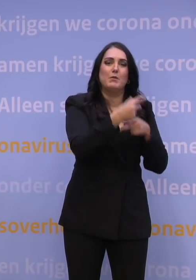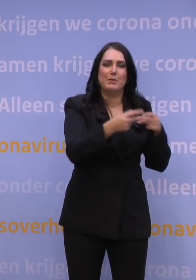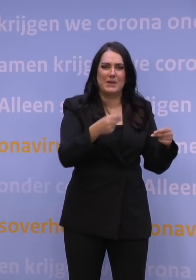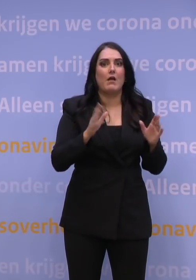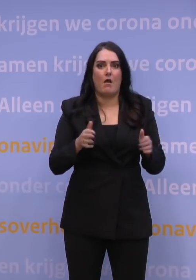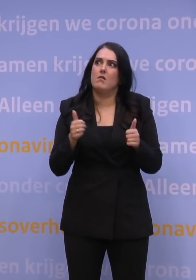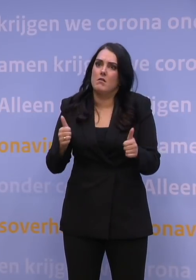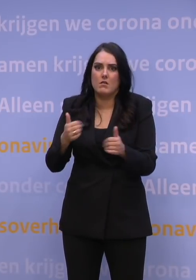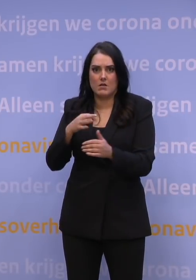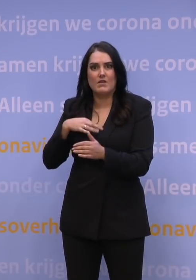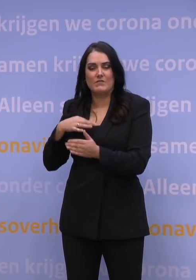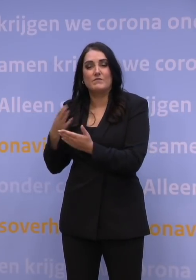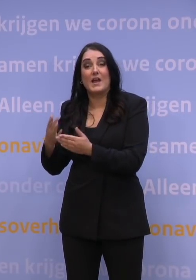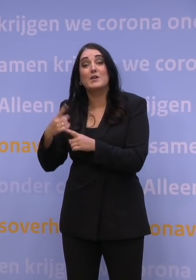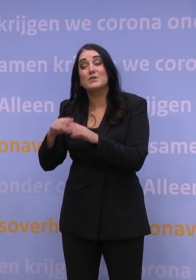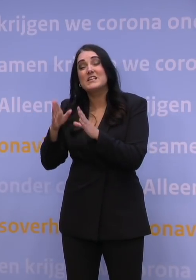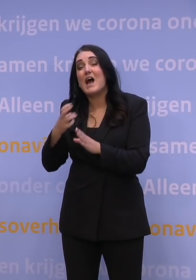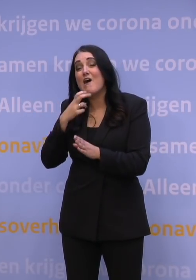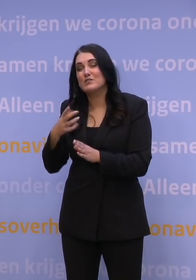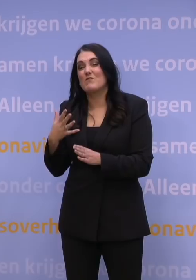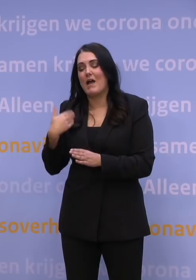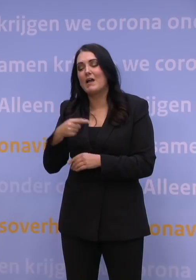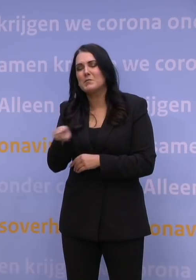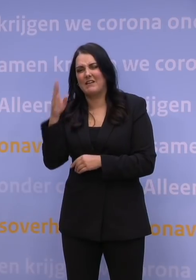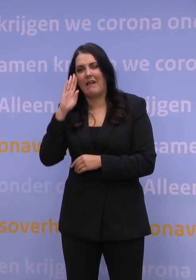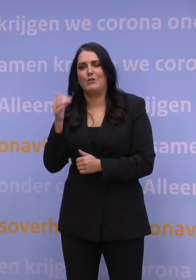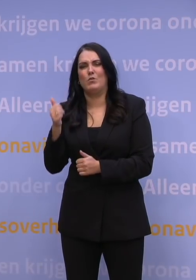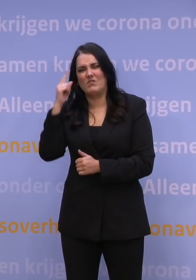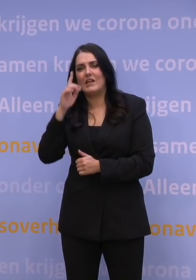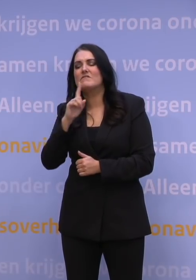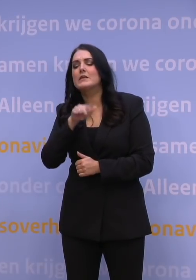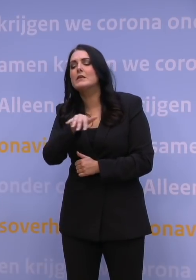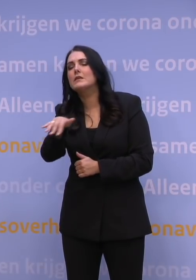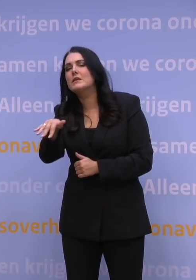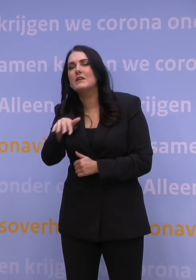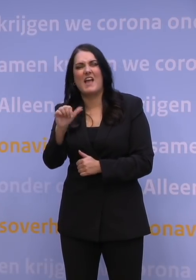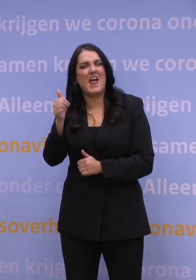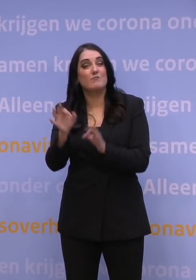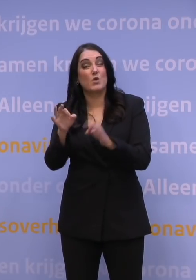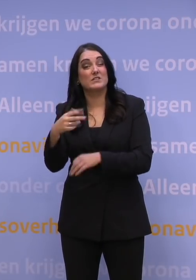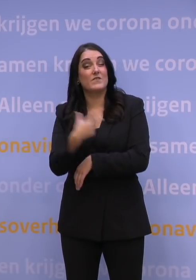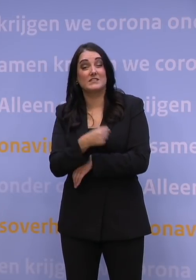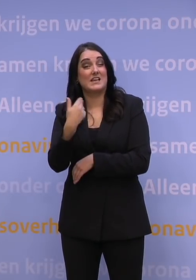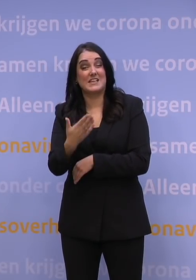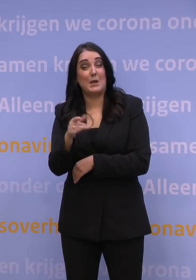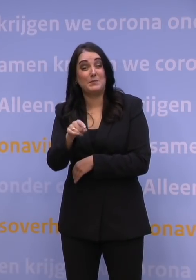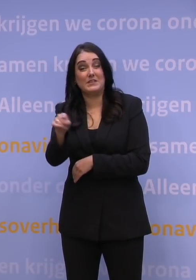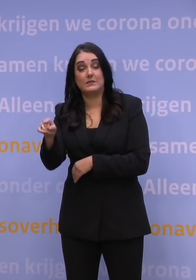Daarnaast: huisartsen kennen hun mensen vaak heel goed en weten dus ook wie er nog niet gevaccineerd is. Die 11 procent, daarover hebben we ons nog steeds de meeste zorgen te maken,